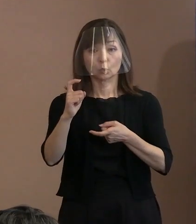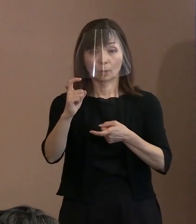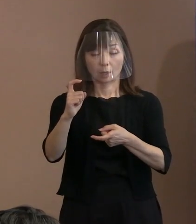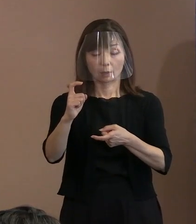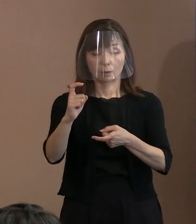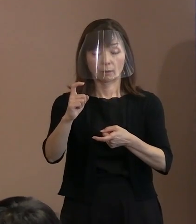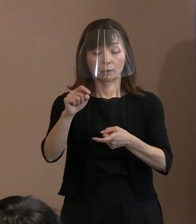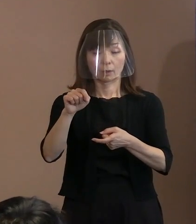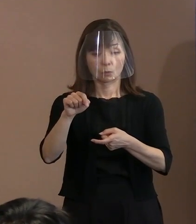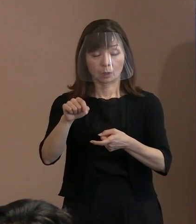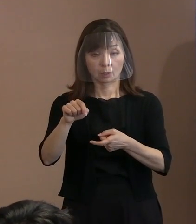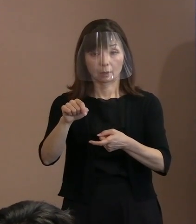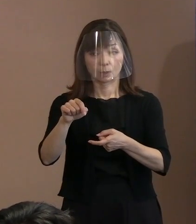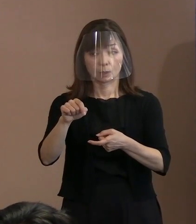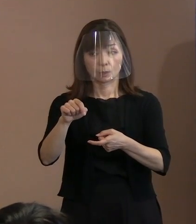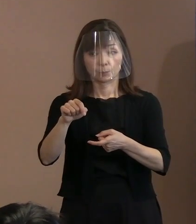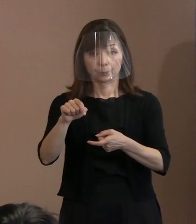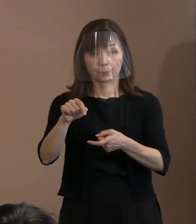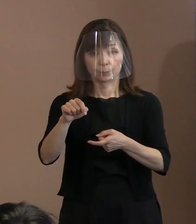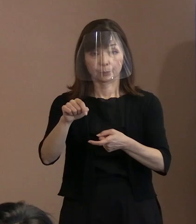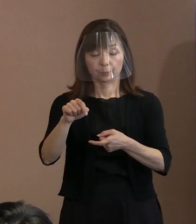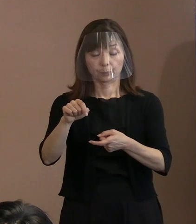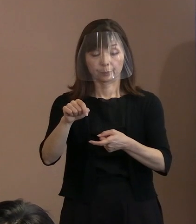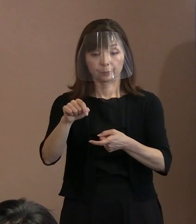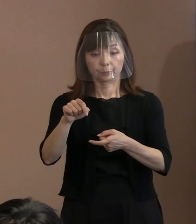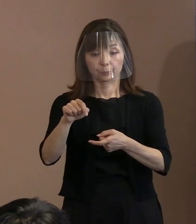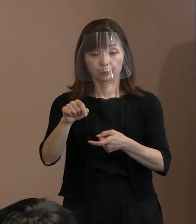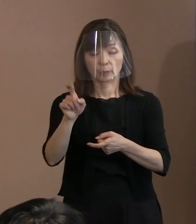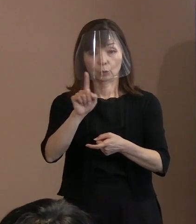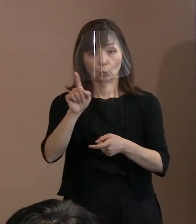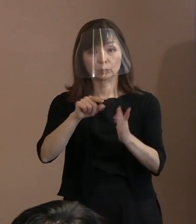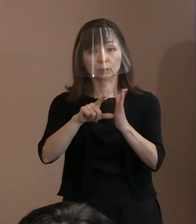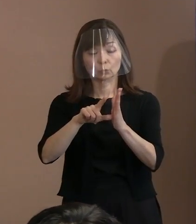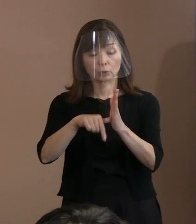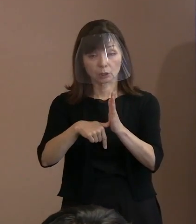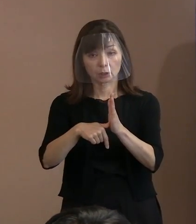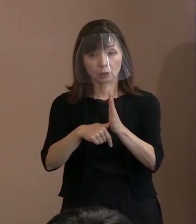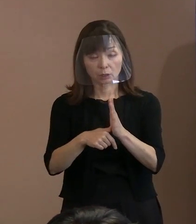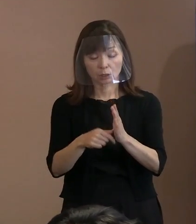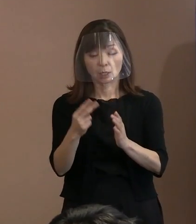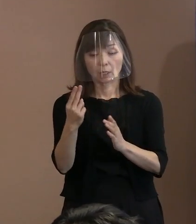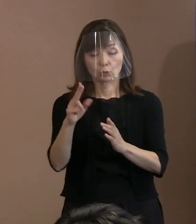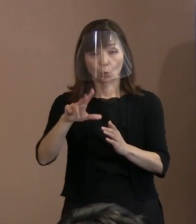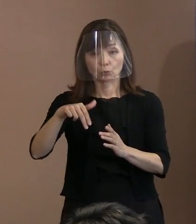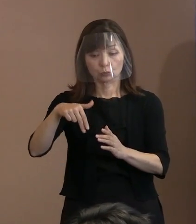どういった場面で トルストイが発した言葉なんでしょうか｡